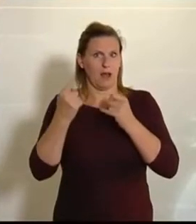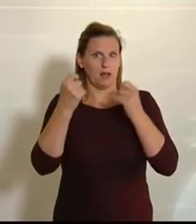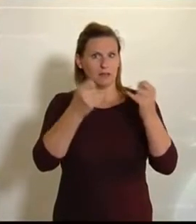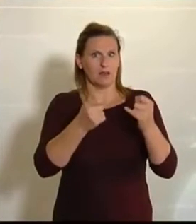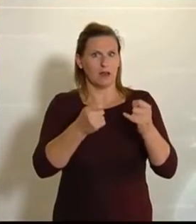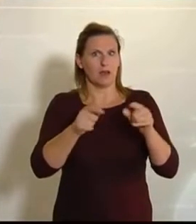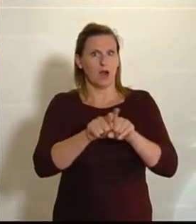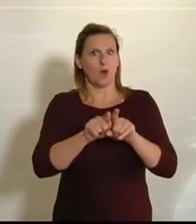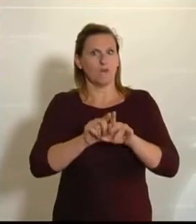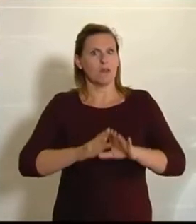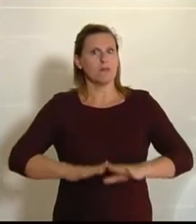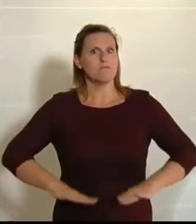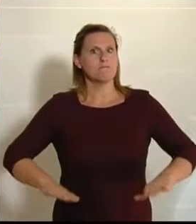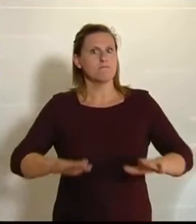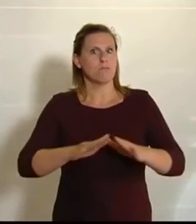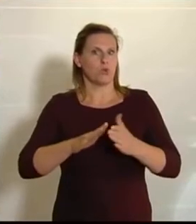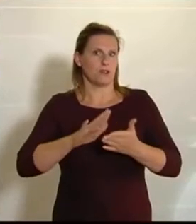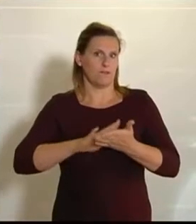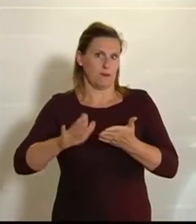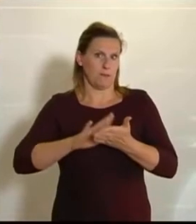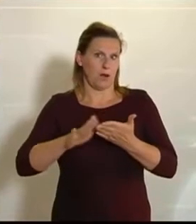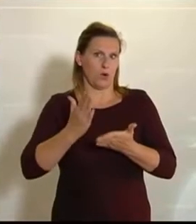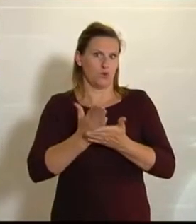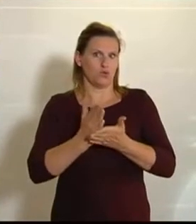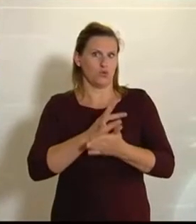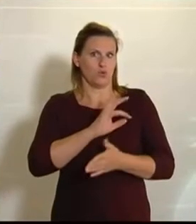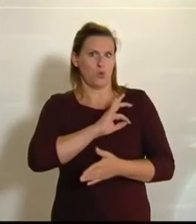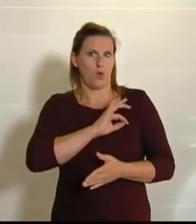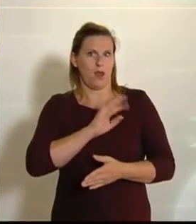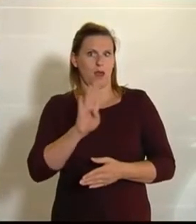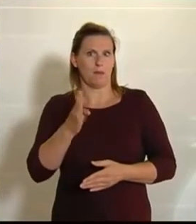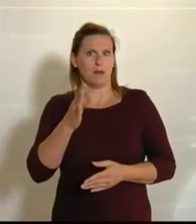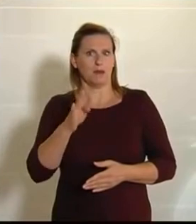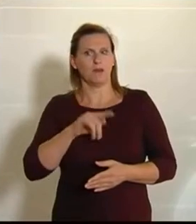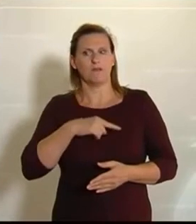das uns NEOS, wie mein Kollege Michael Bernhard vorhin schon gesagt hat, wirklich am Herzen